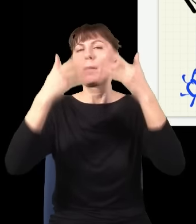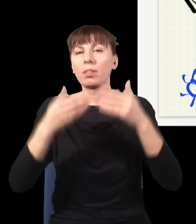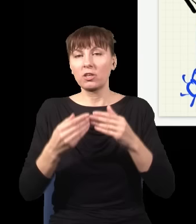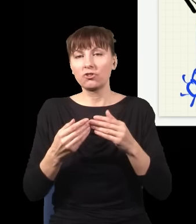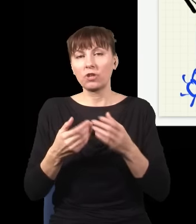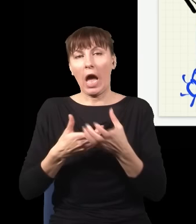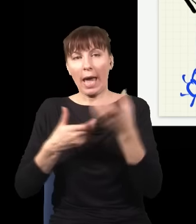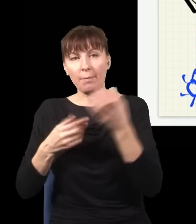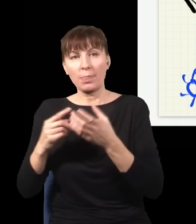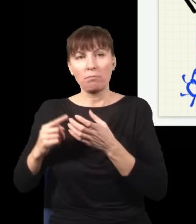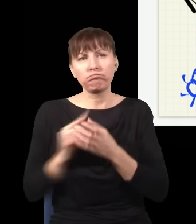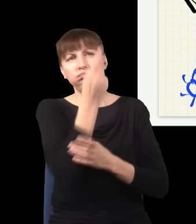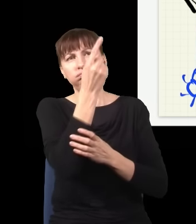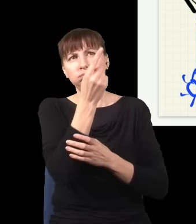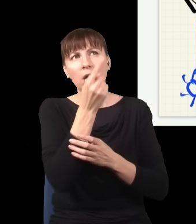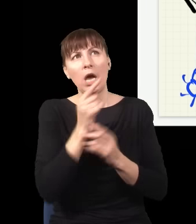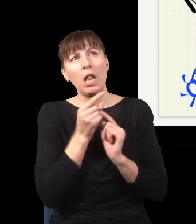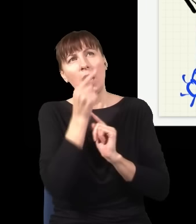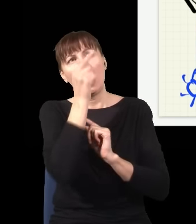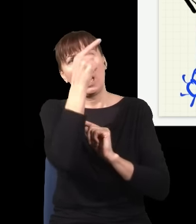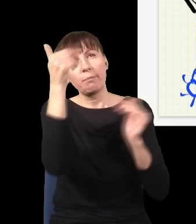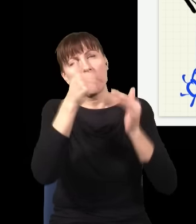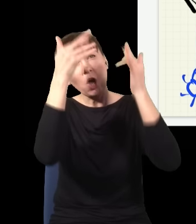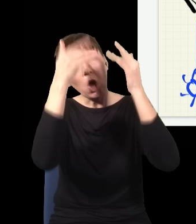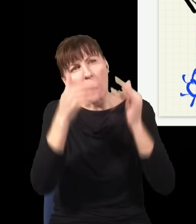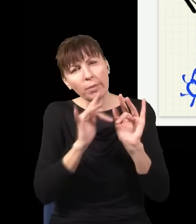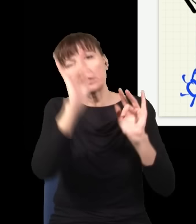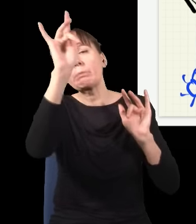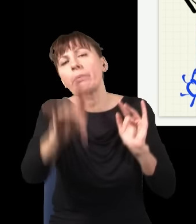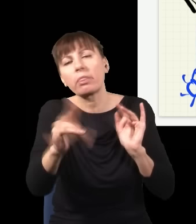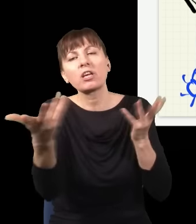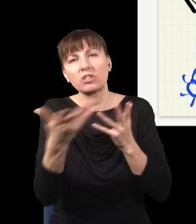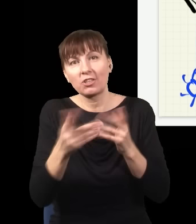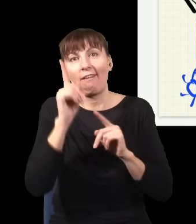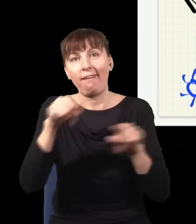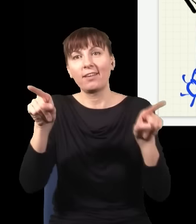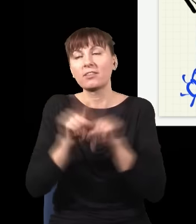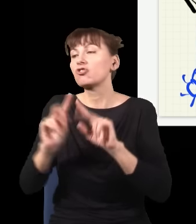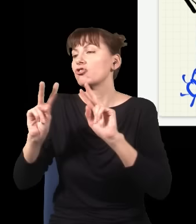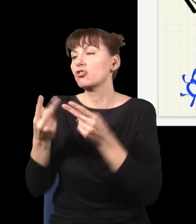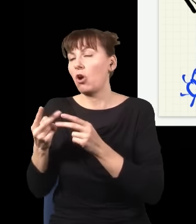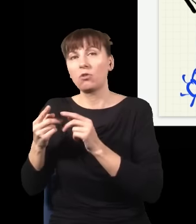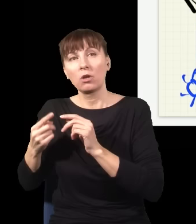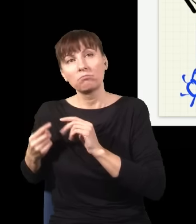to mogę obliczyć, gdzie wyląduje, ale mogę też obliczyć, skąd wystartowała, używając tych sam praw Newtona.